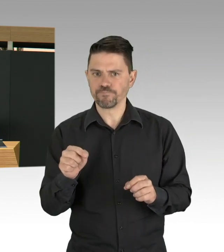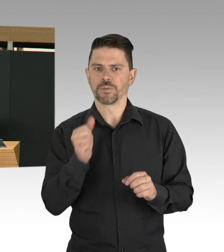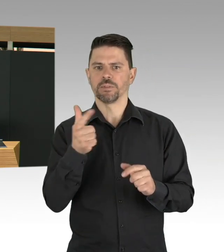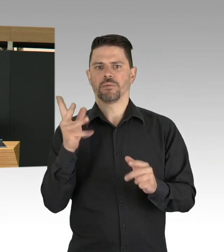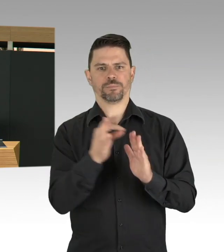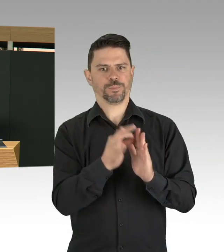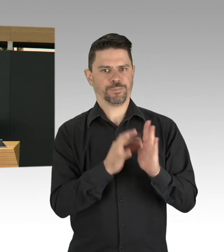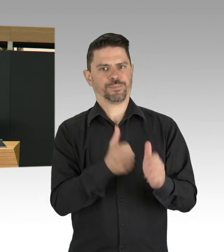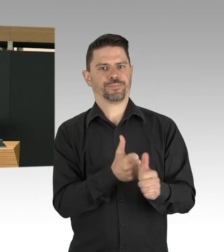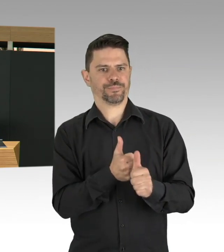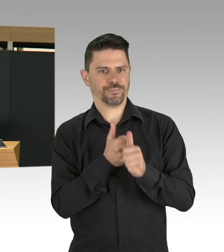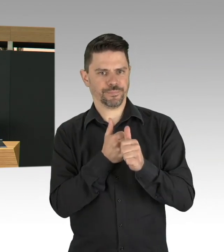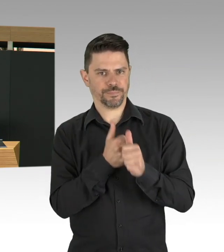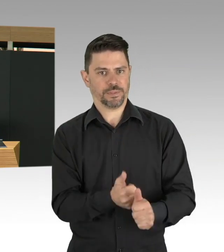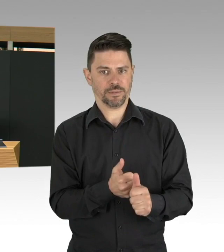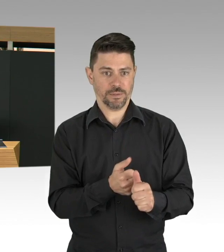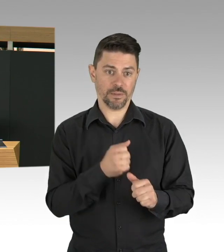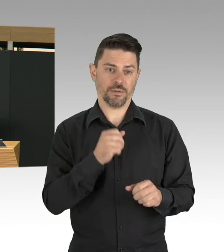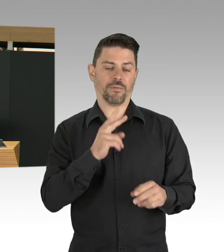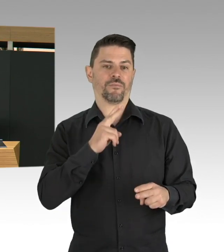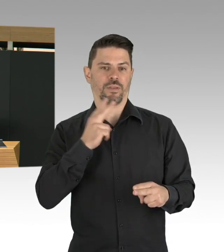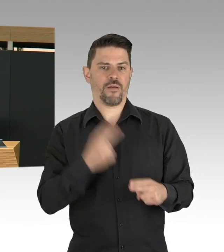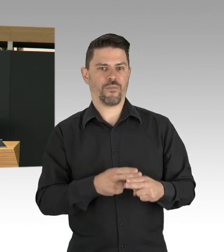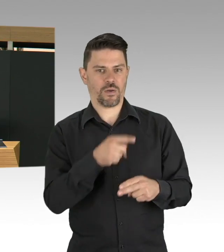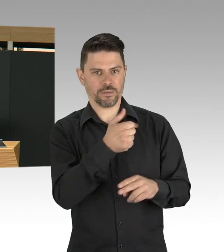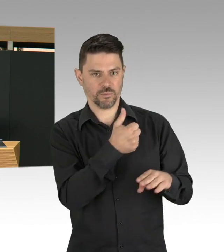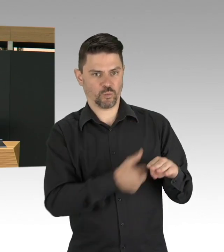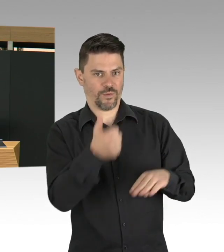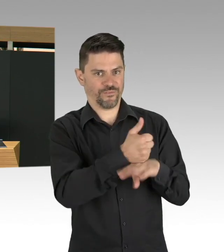da will ich zwei Gruppen nennen, einmal die älteren Menschen,